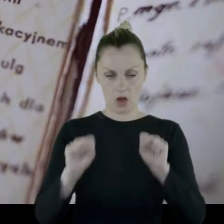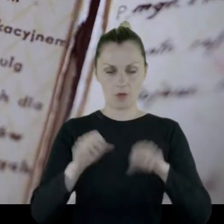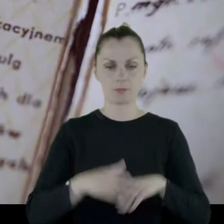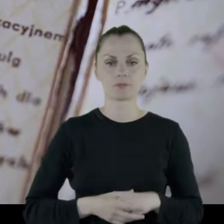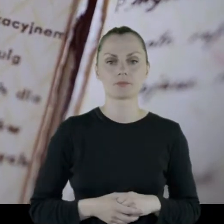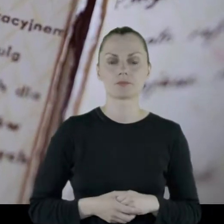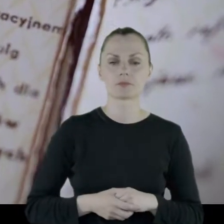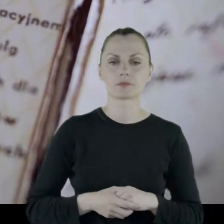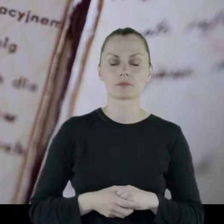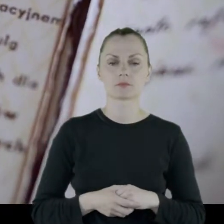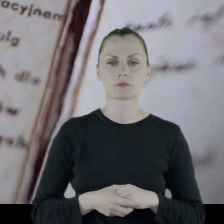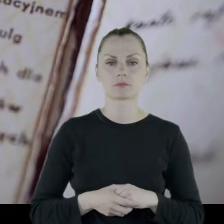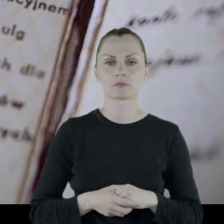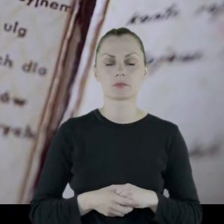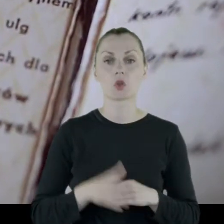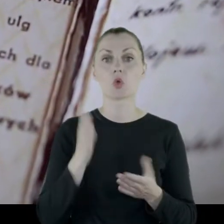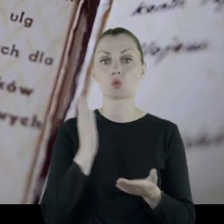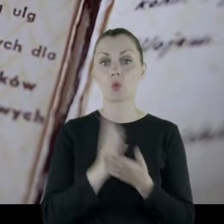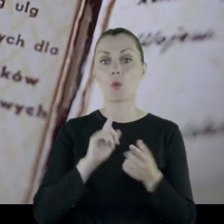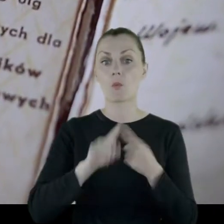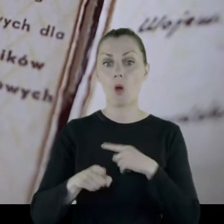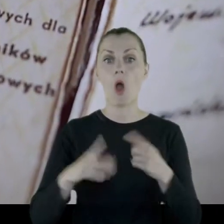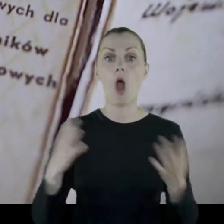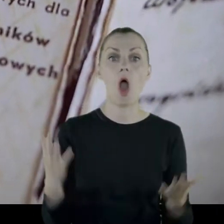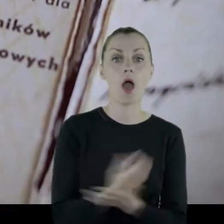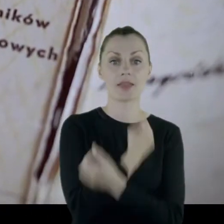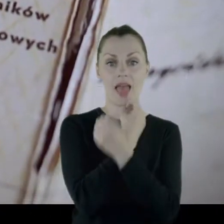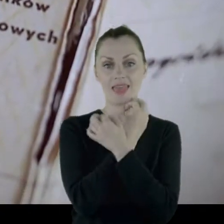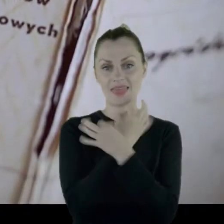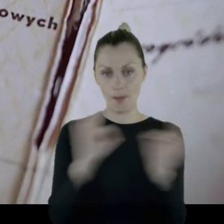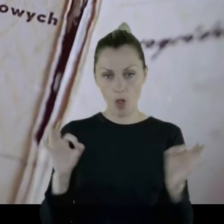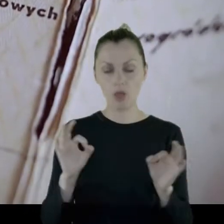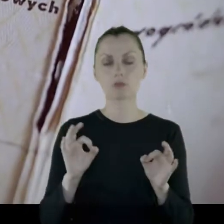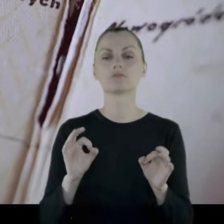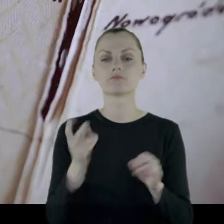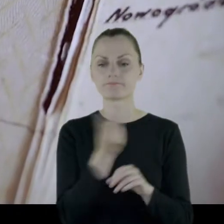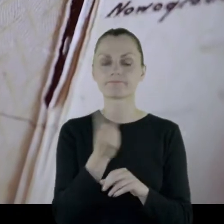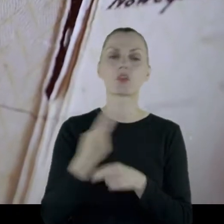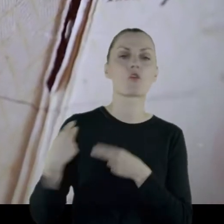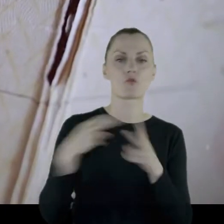I już po odzyskaniu niepodległości wrócili do Wilna.